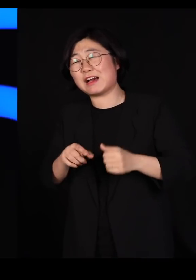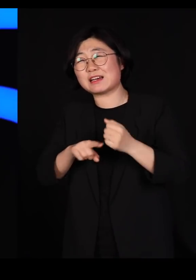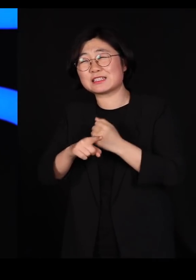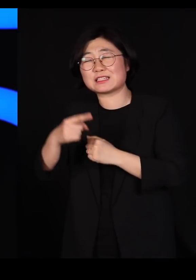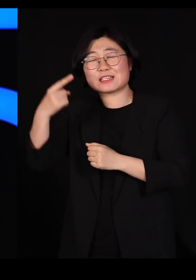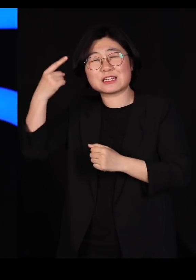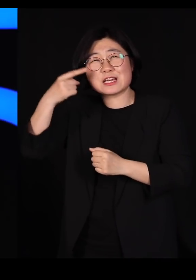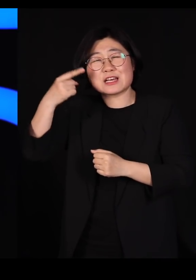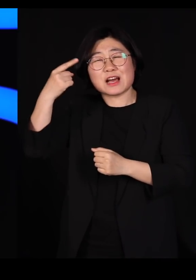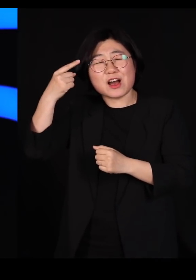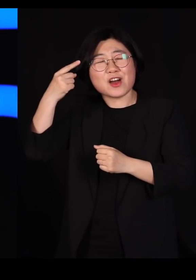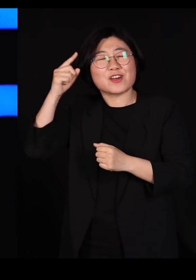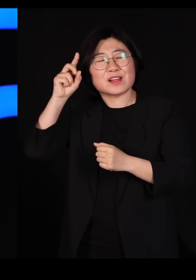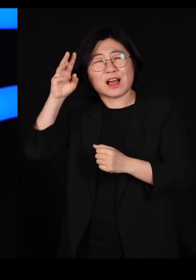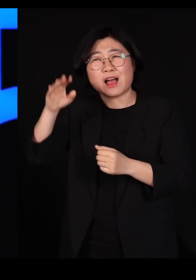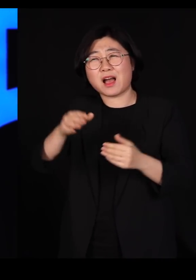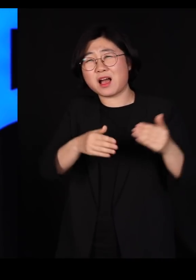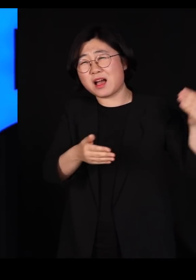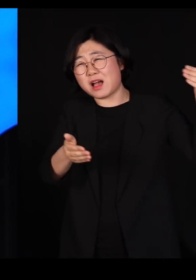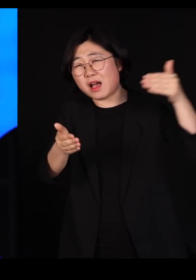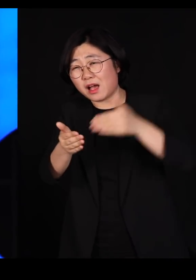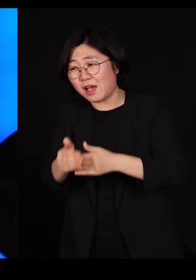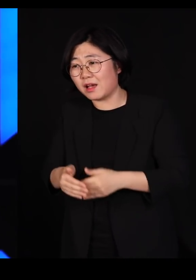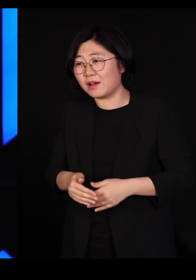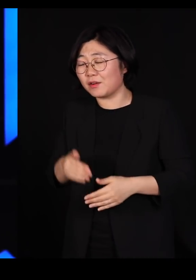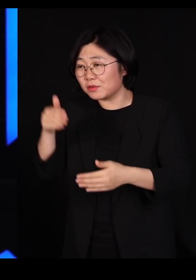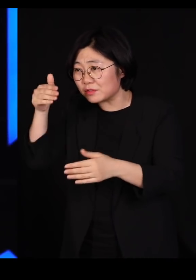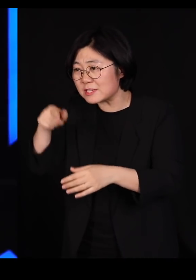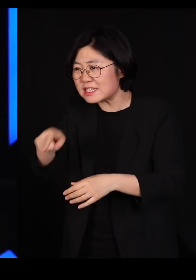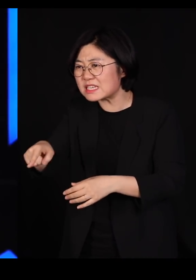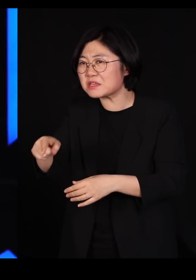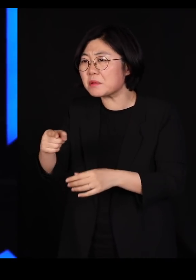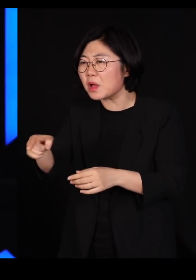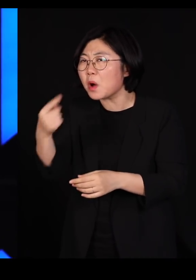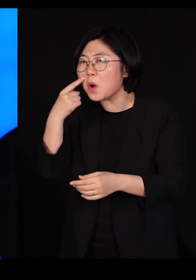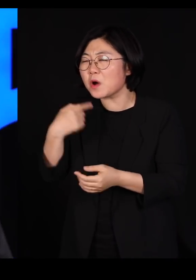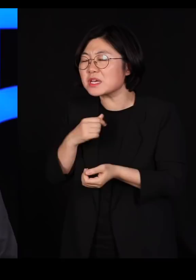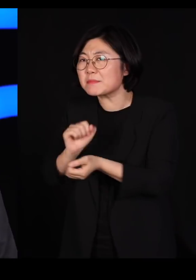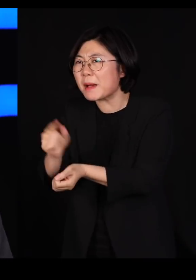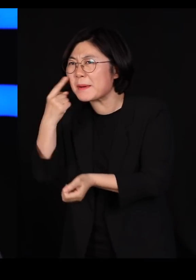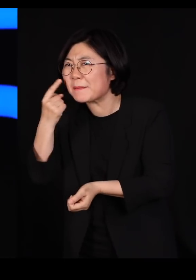기어코 닭장을 방문해서 '너네도 당해봐라' 그러셨을 일은 없습니다